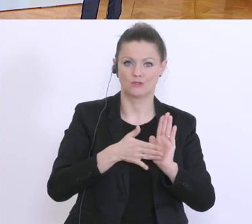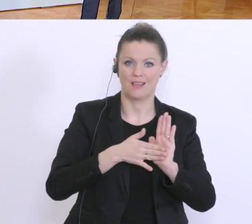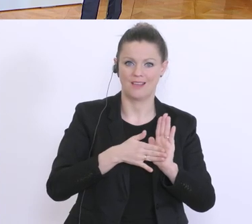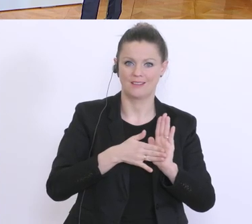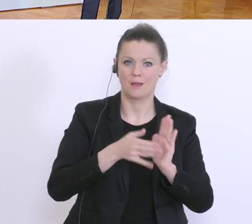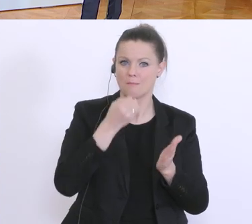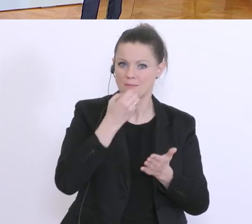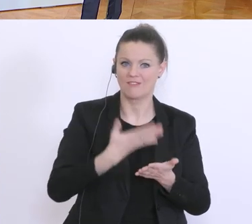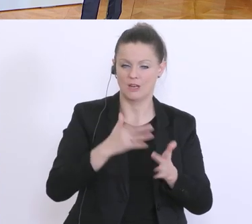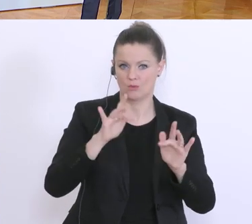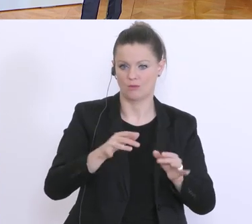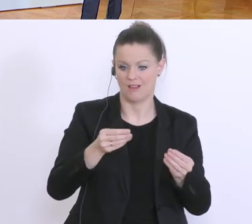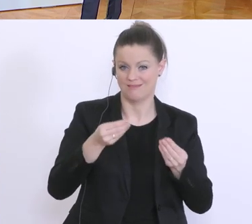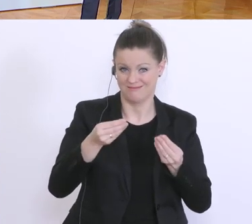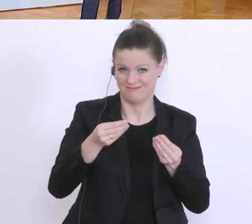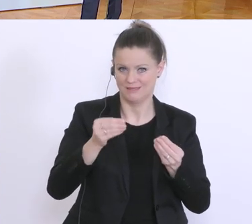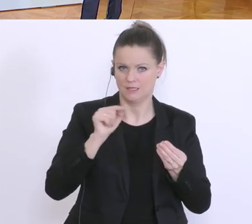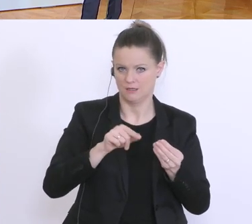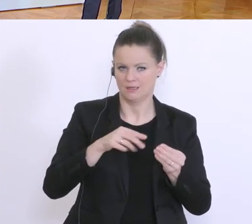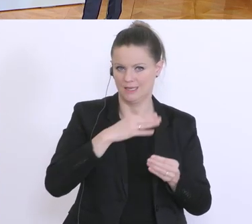Darf ich kurz dazusagen, dass wir auch tendieren,